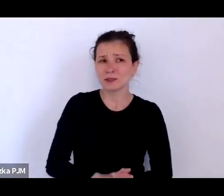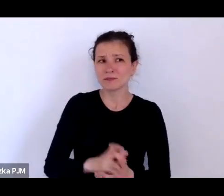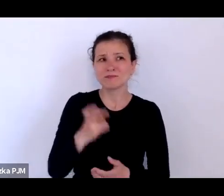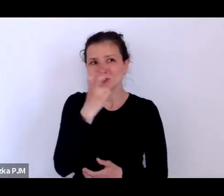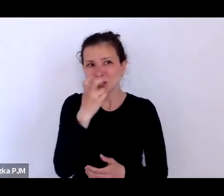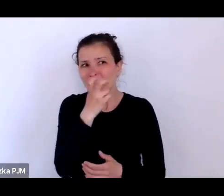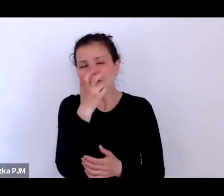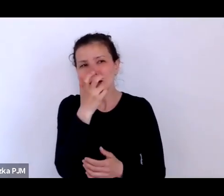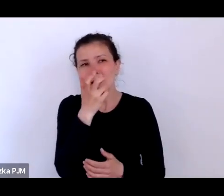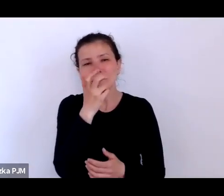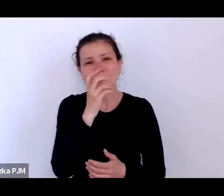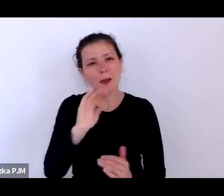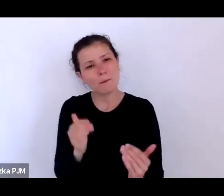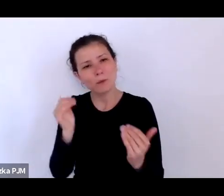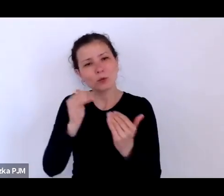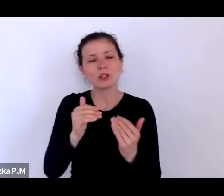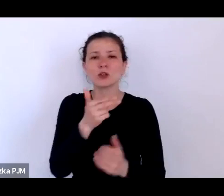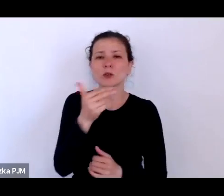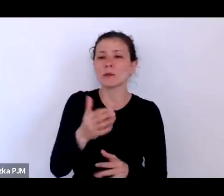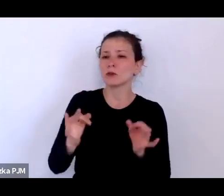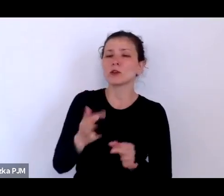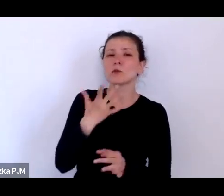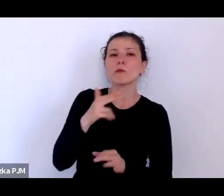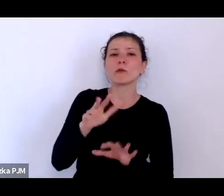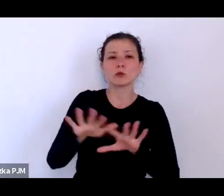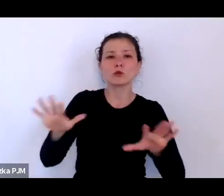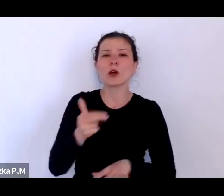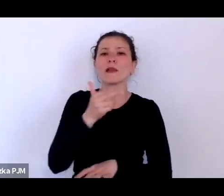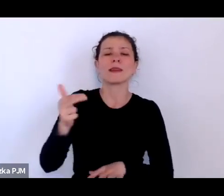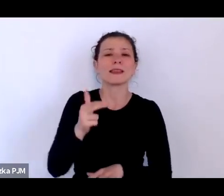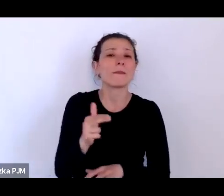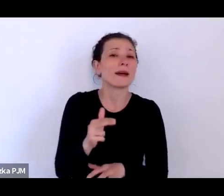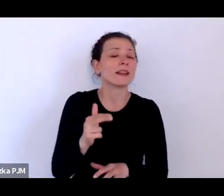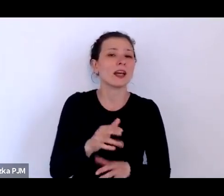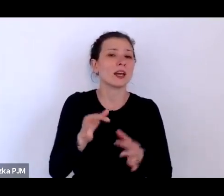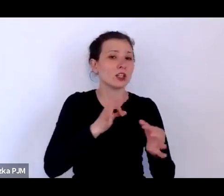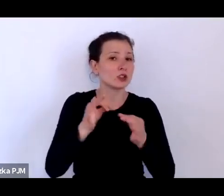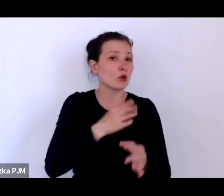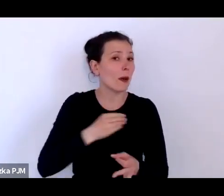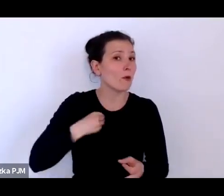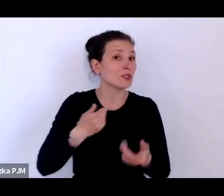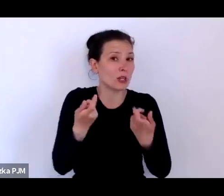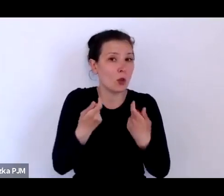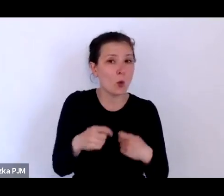bo teraz np. mówi się dużo o ludowej historii Polski i w tym kontekście mówi się